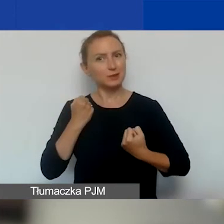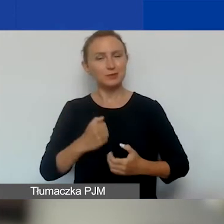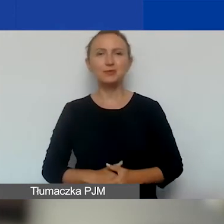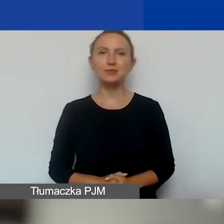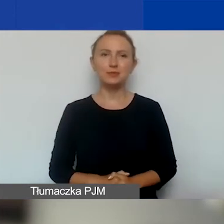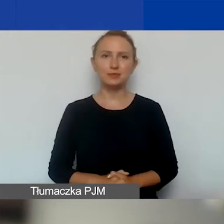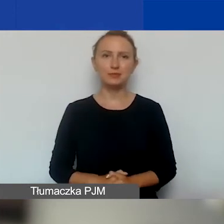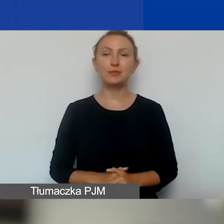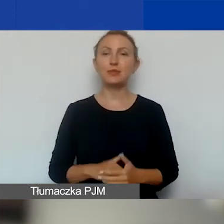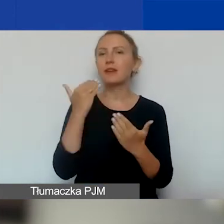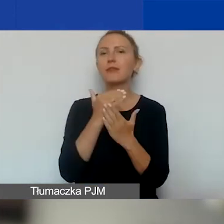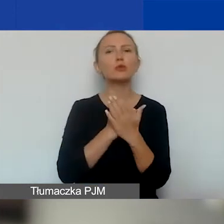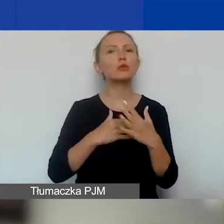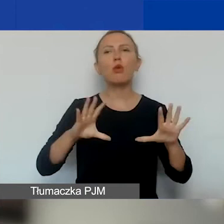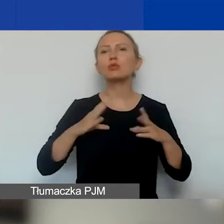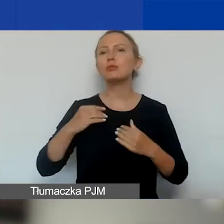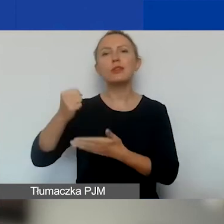Jakie są warunki otrzymania grantu?